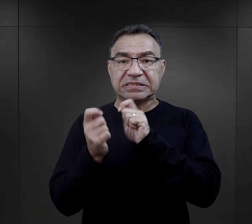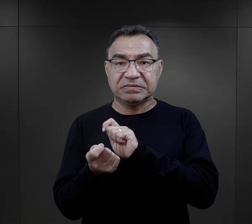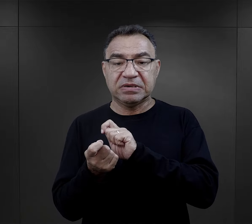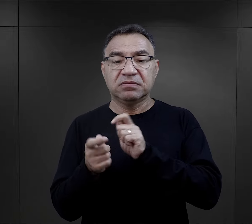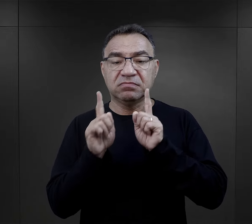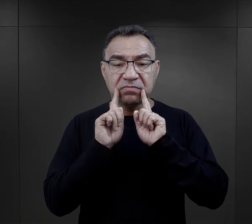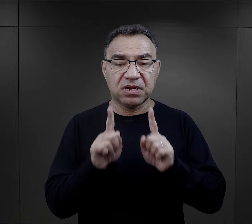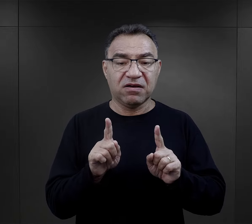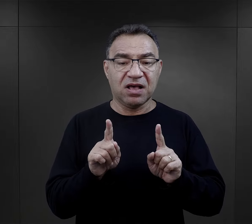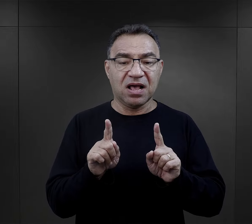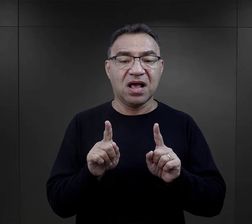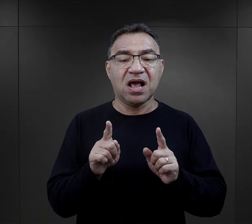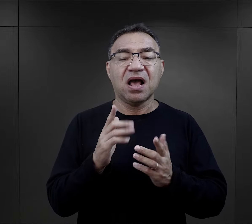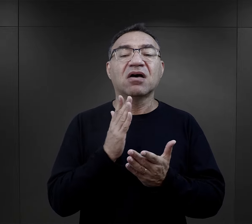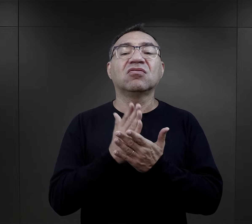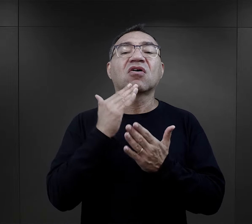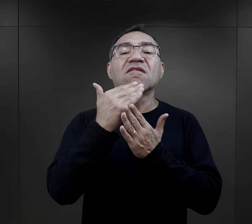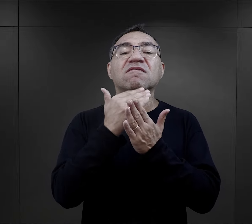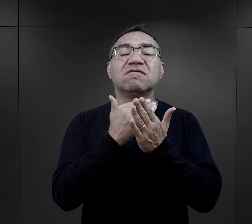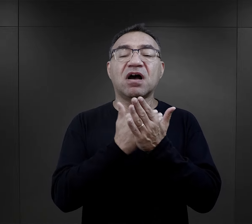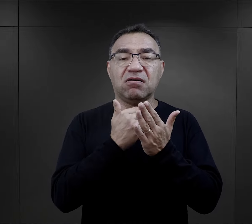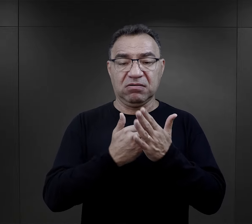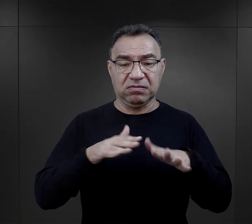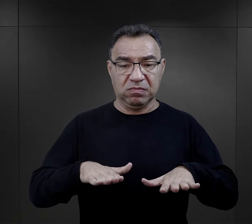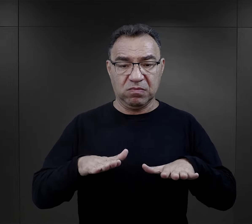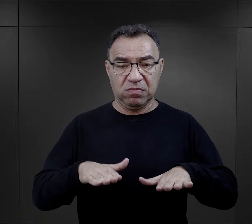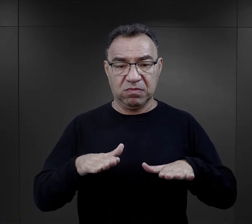no tak, ale tylko w kontekście warunków pobytowych,